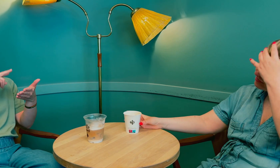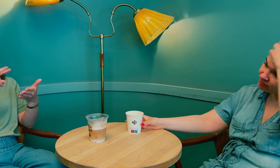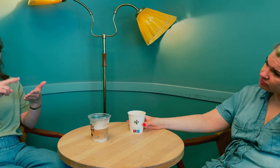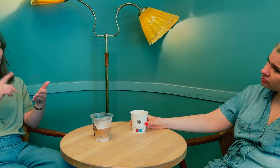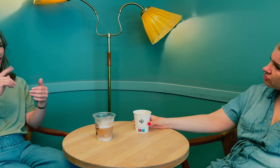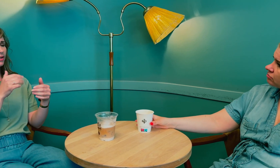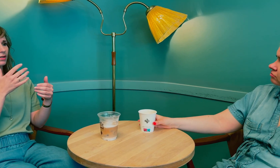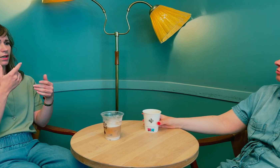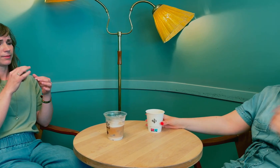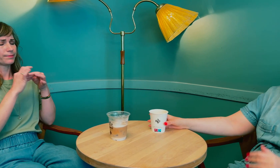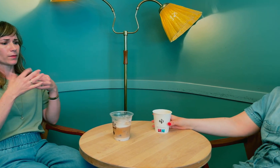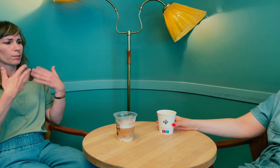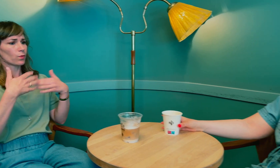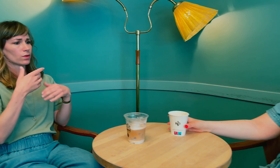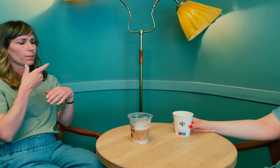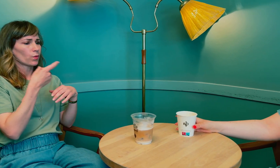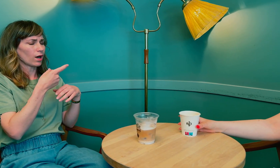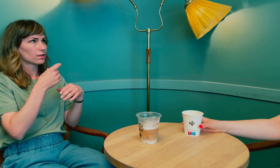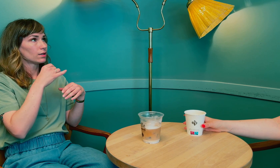Ja, jeg leste kjapt at …